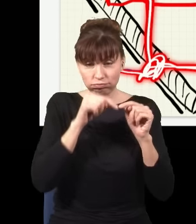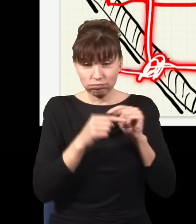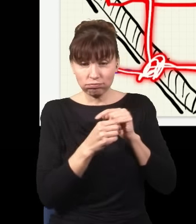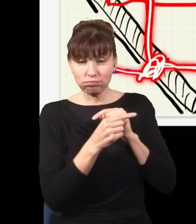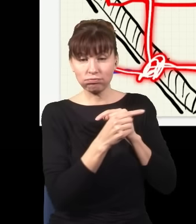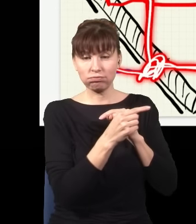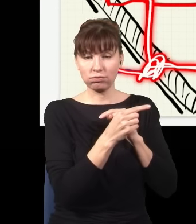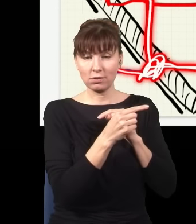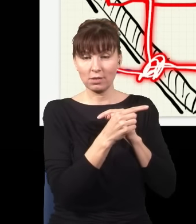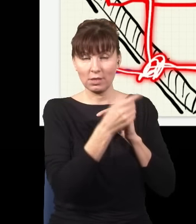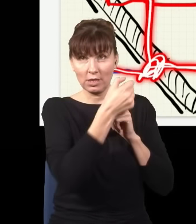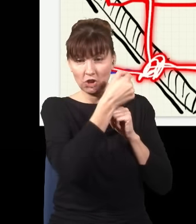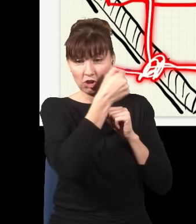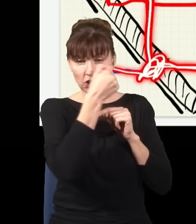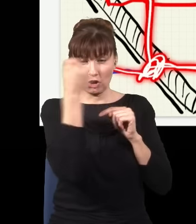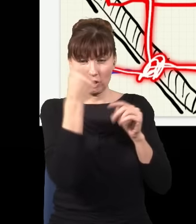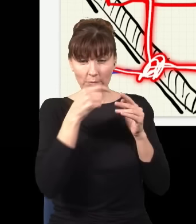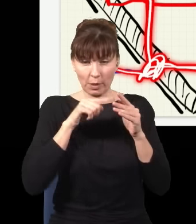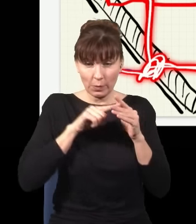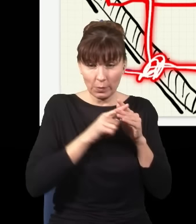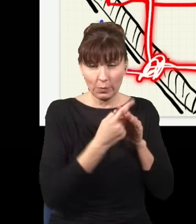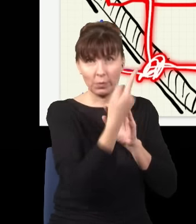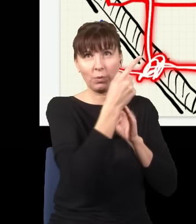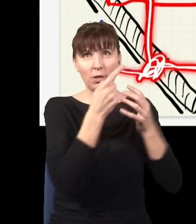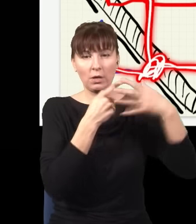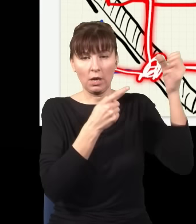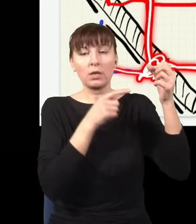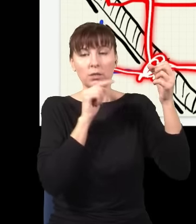przeszedł przez szybę, przelazł na drugą stronę i wpadł do tego detektora, jest kliknięcie.